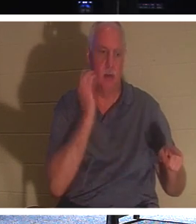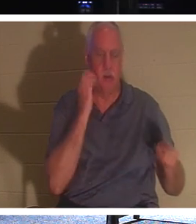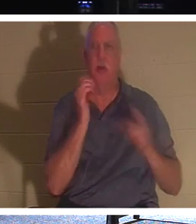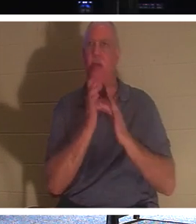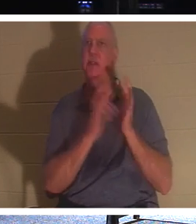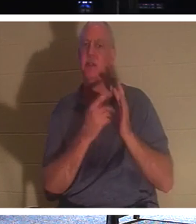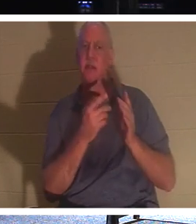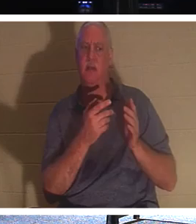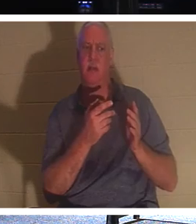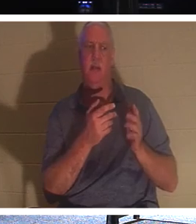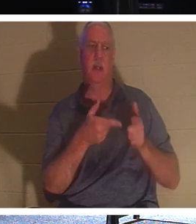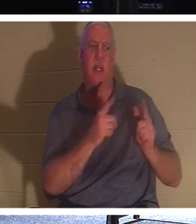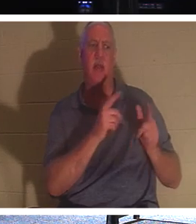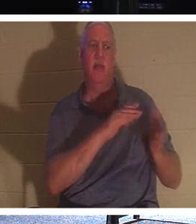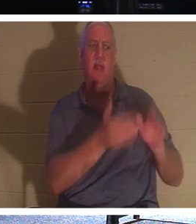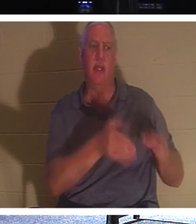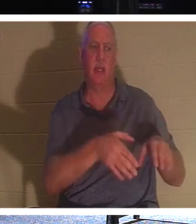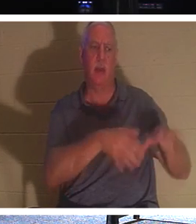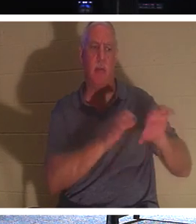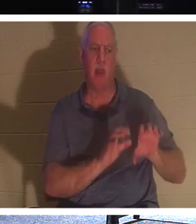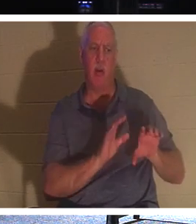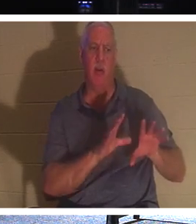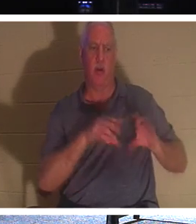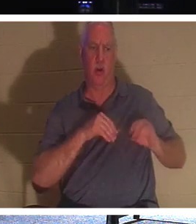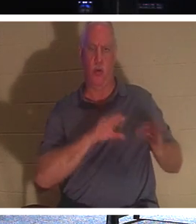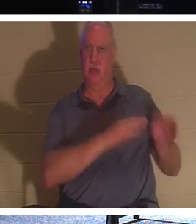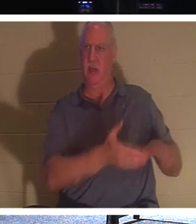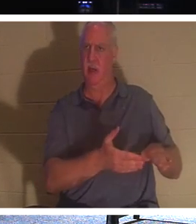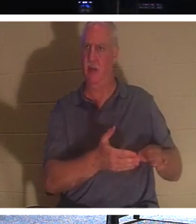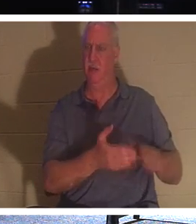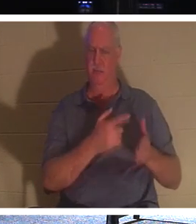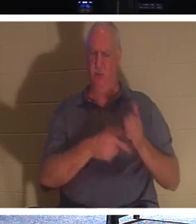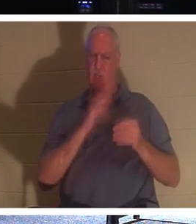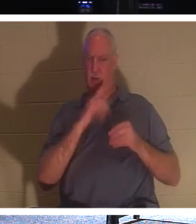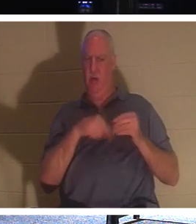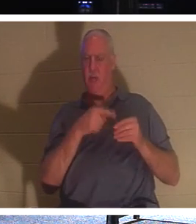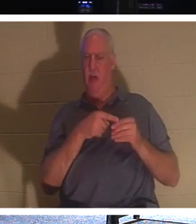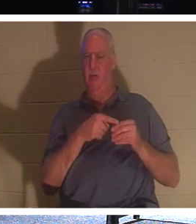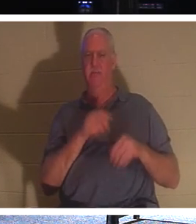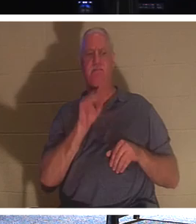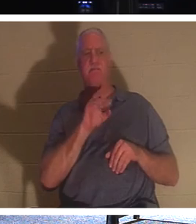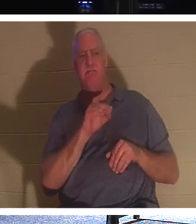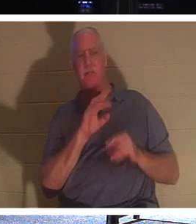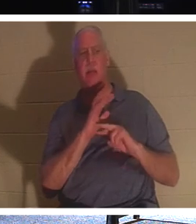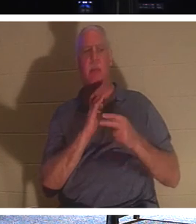दफना सकते हैं? वह किस बारे में बात कर रहा है? वह कह रहा है कि देखो, वास्तव में